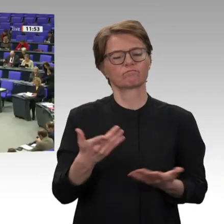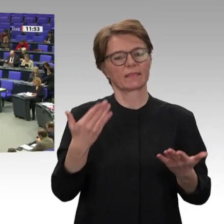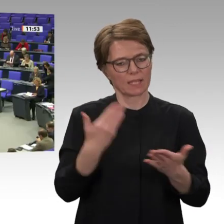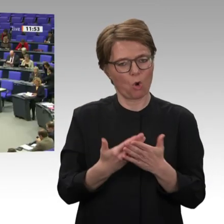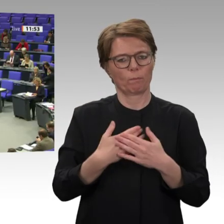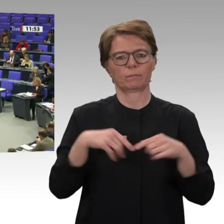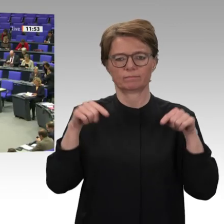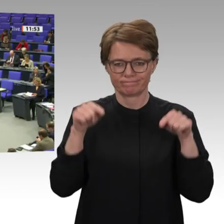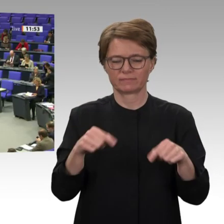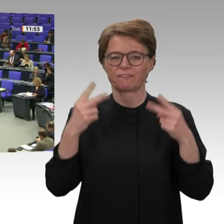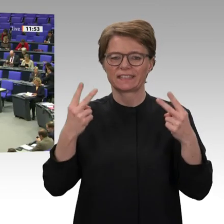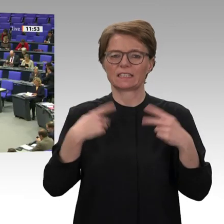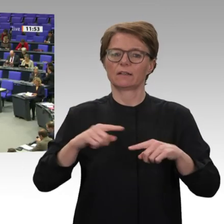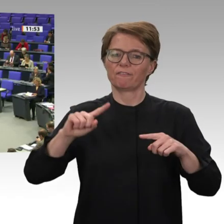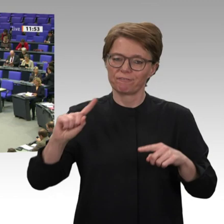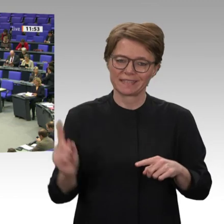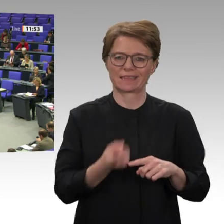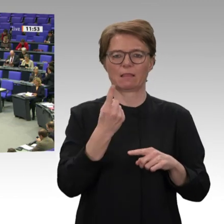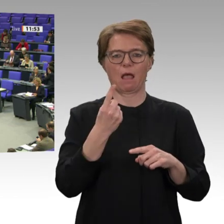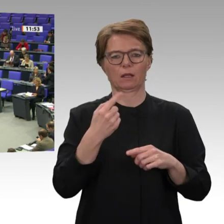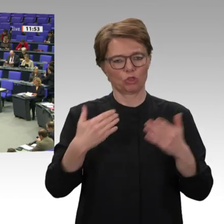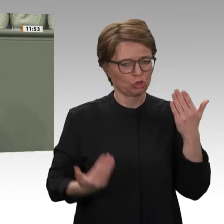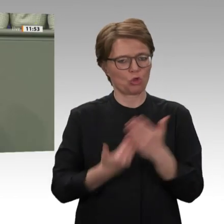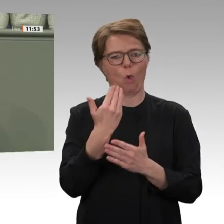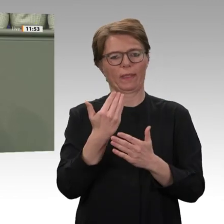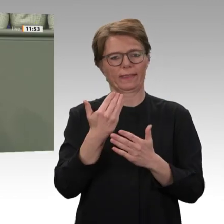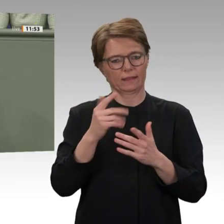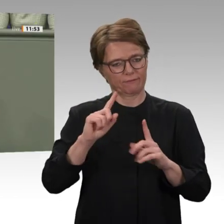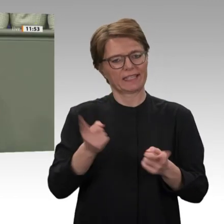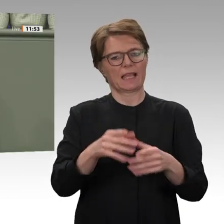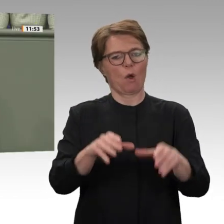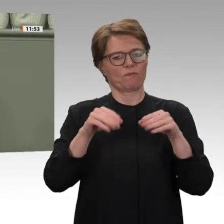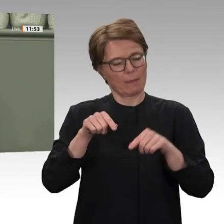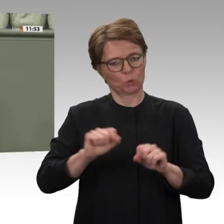als wenn die Rapid Support Forces gar nicht mehr da wären, obwohl sie führende Positionen